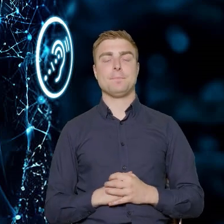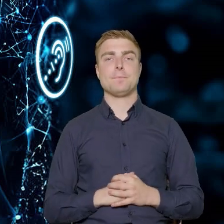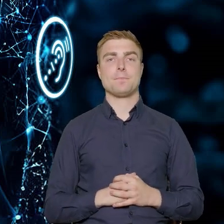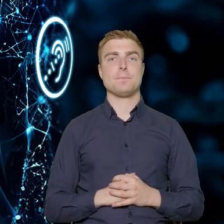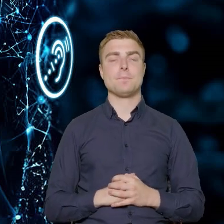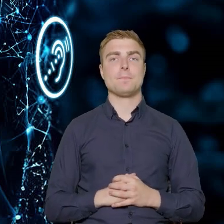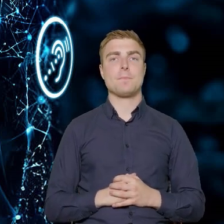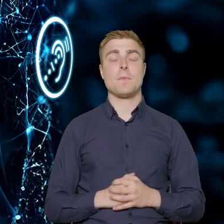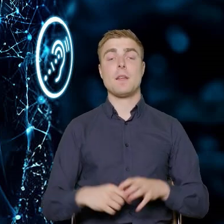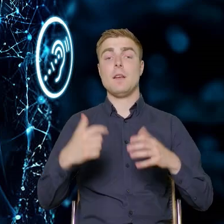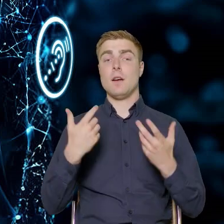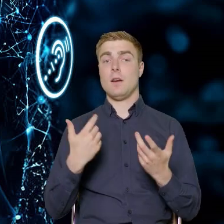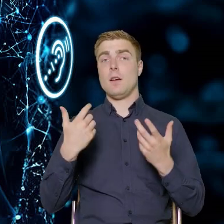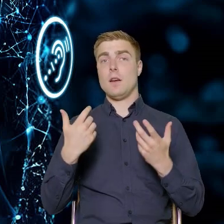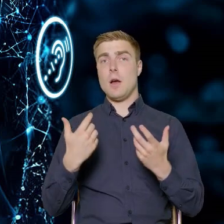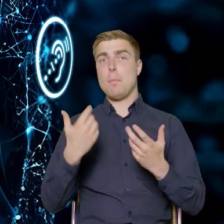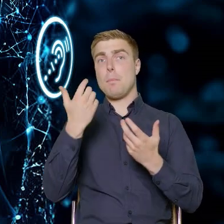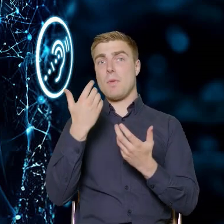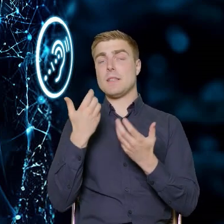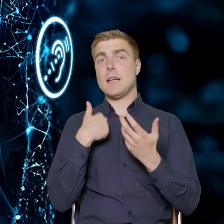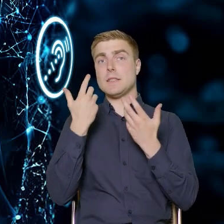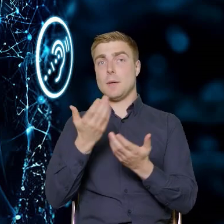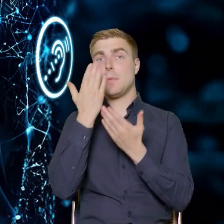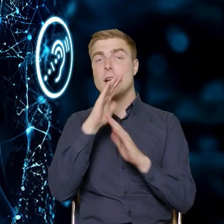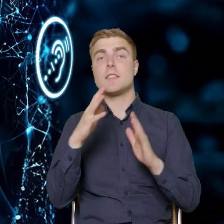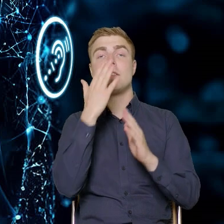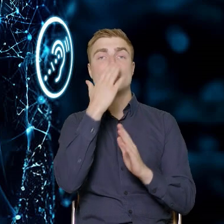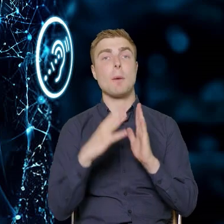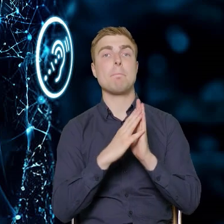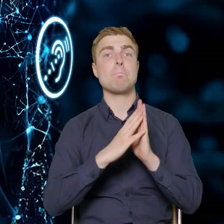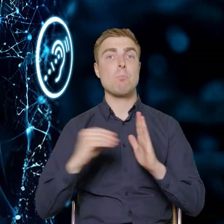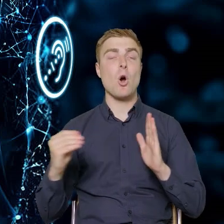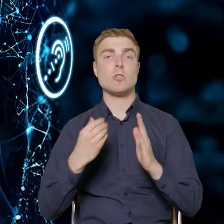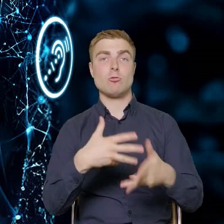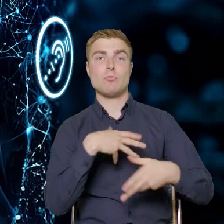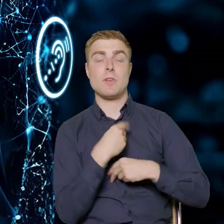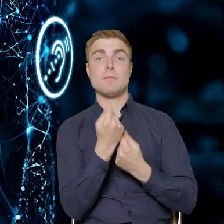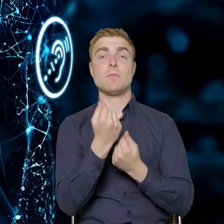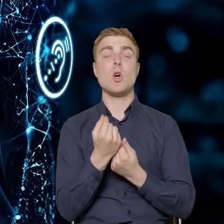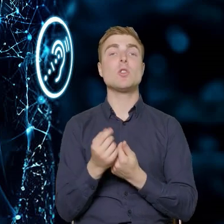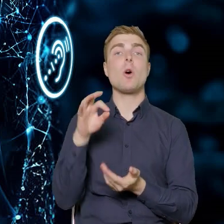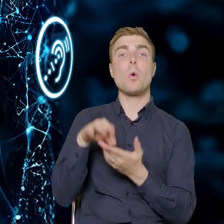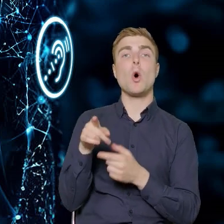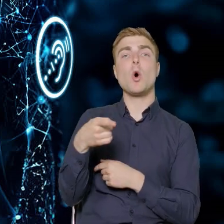Żeby Państwu przybliżyć ten nasz model beneficjencki Nie wspomniałem o tym, że beneficjent musi przeprowadzić nabór,